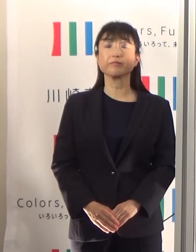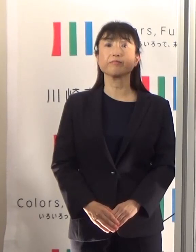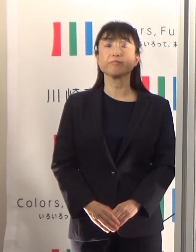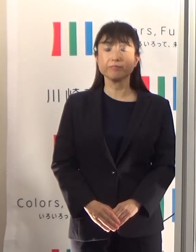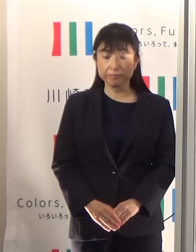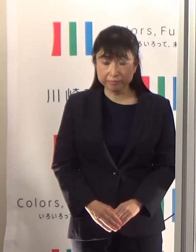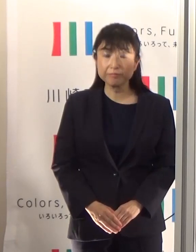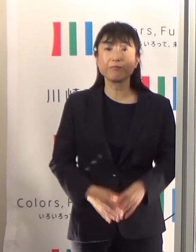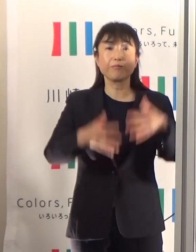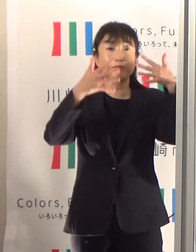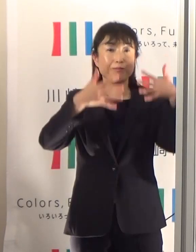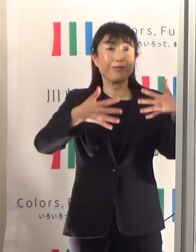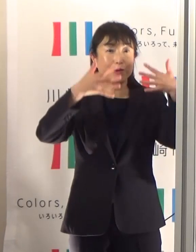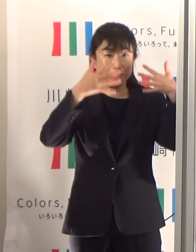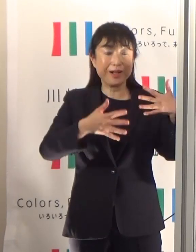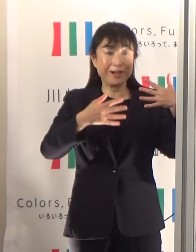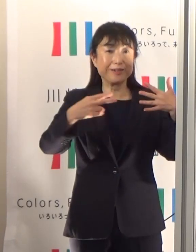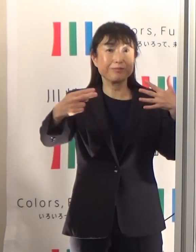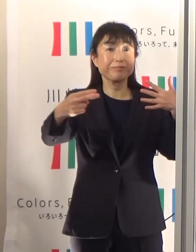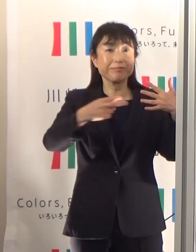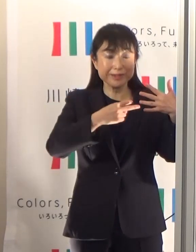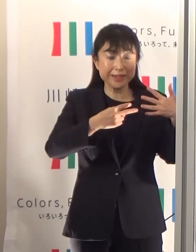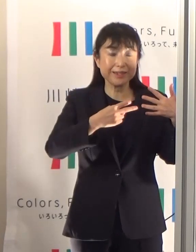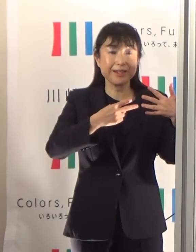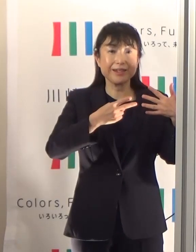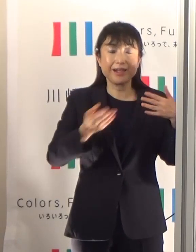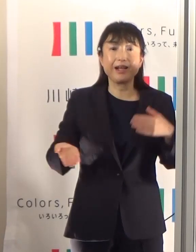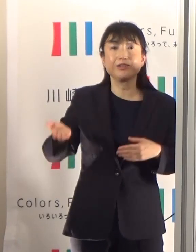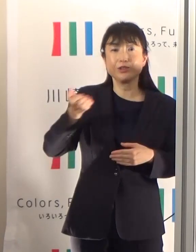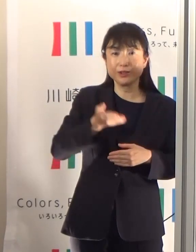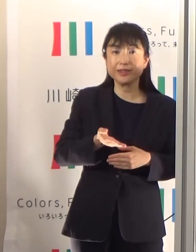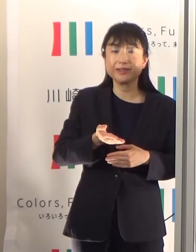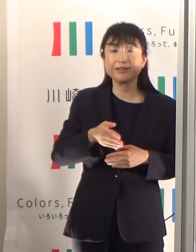動画に引き続いて、熱中症対策についてお話ししたいと思います